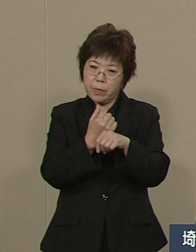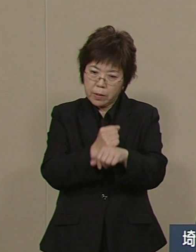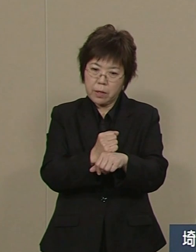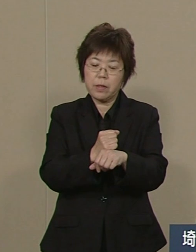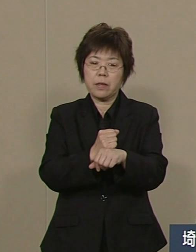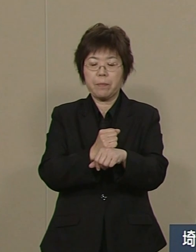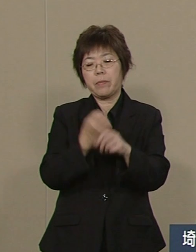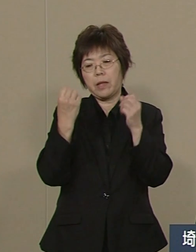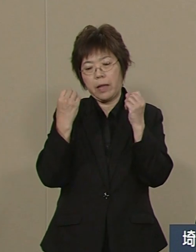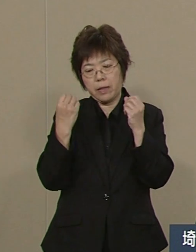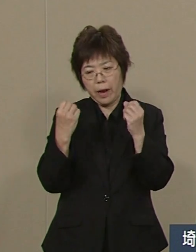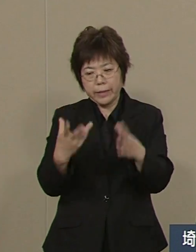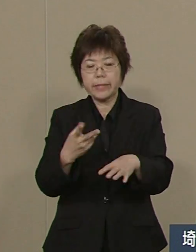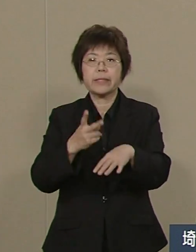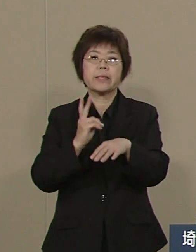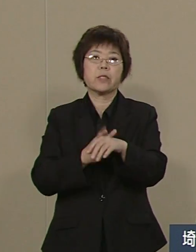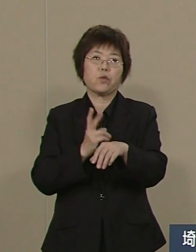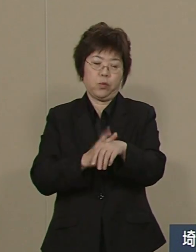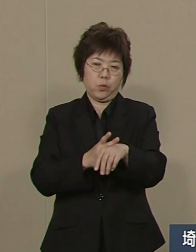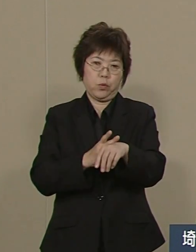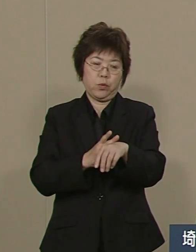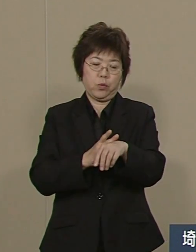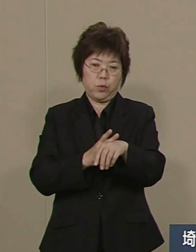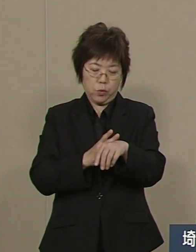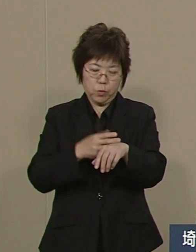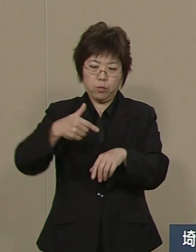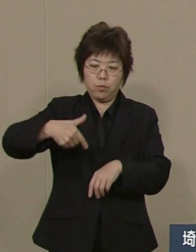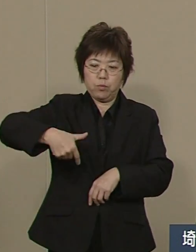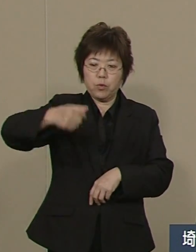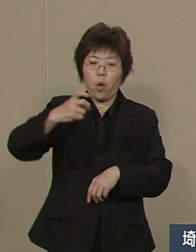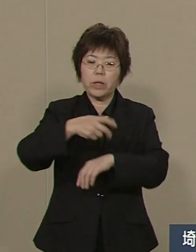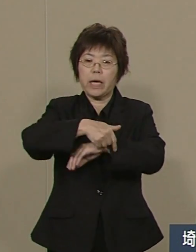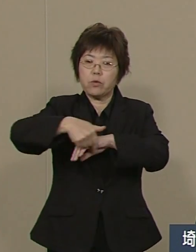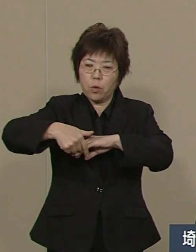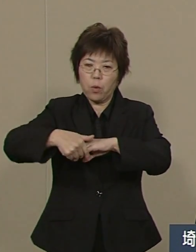埼玉県は先端産業プロジェクトを 今進めているところです